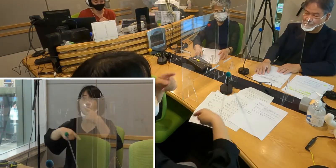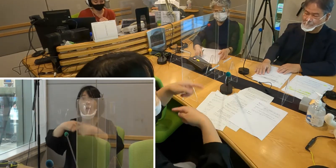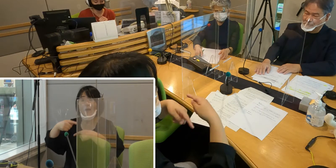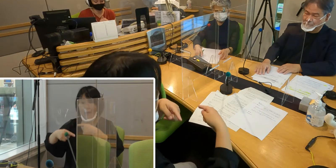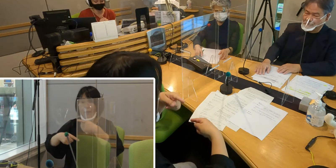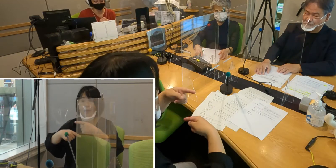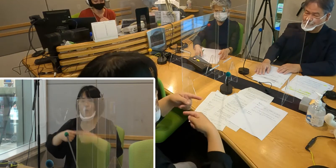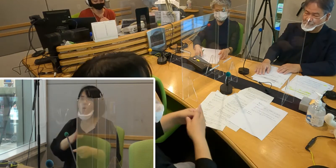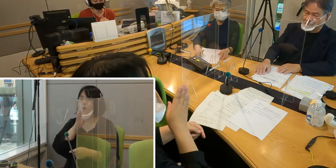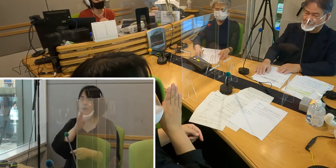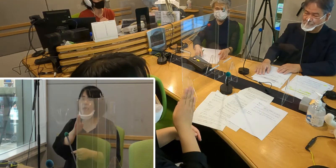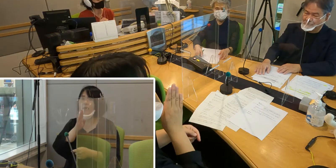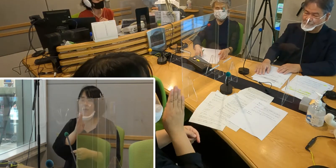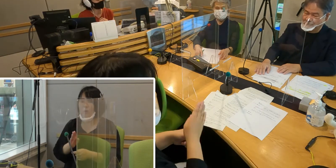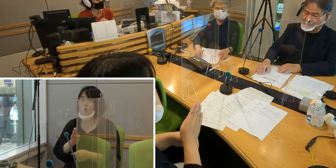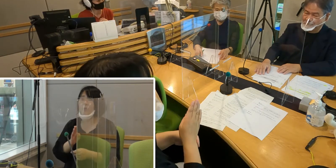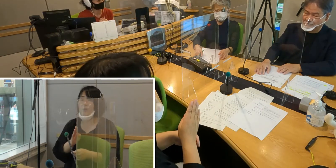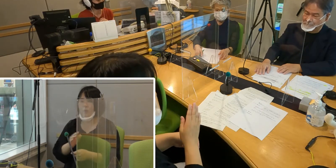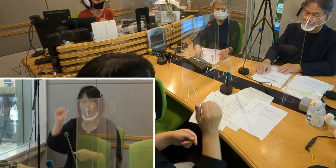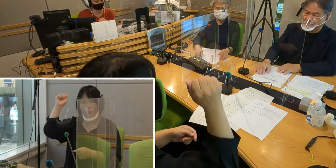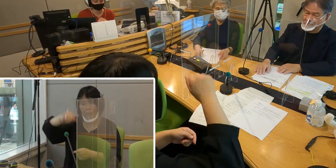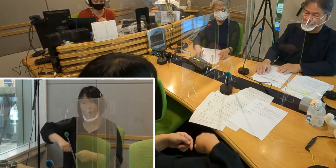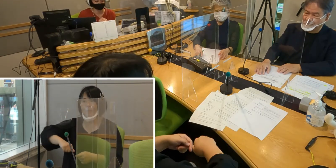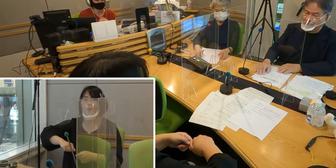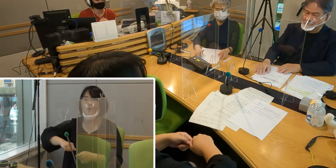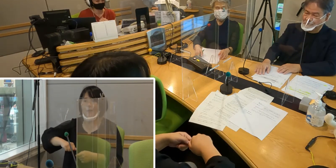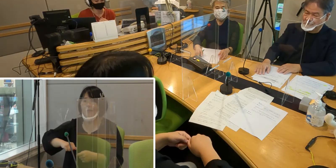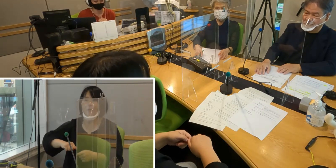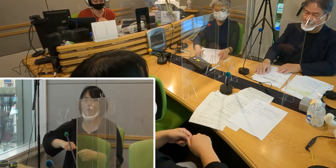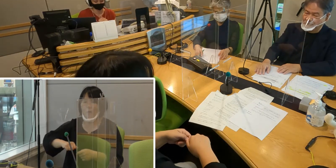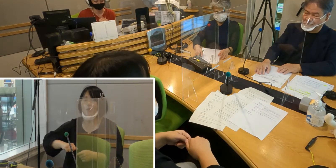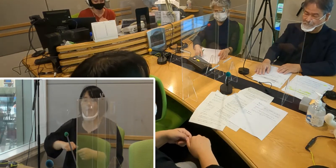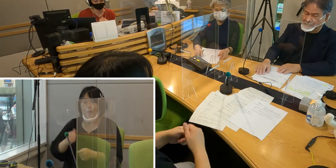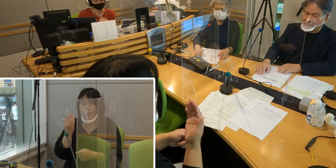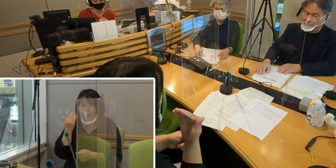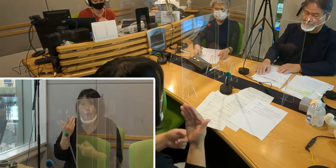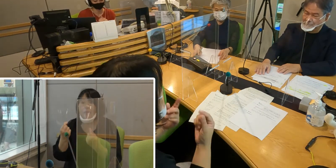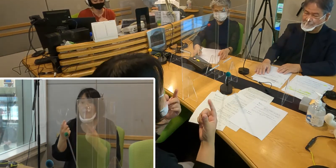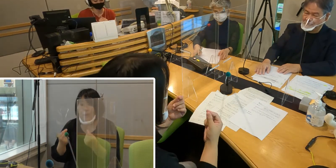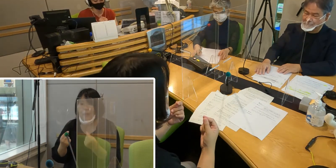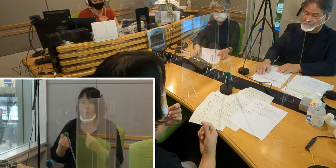言語として認めていなかったという背景があると いう風にお聞きしたんですけれども